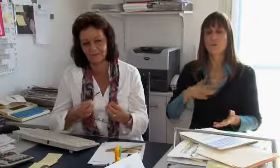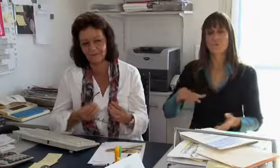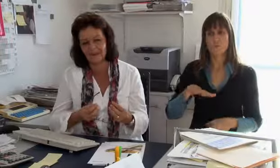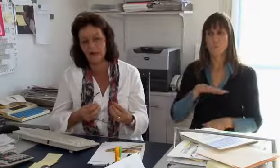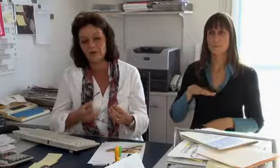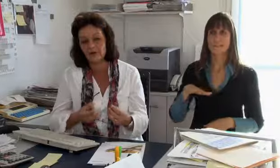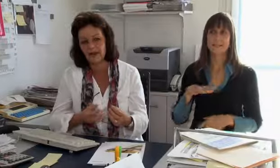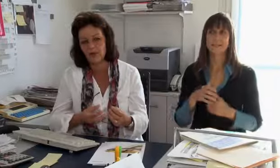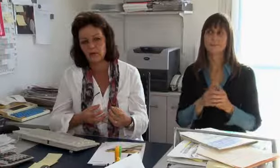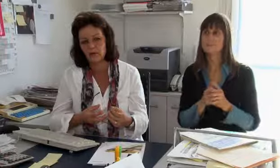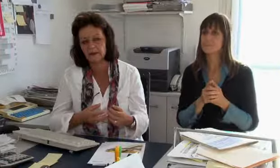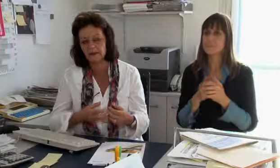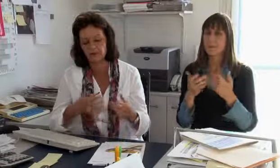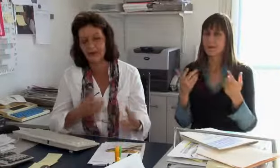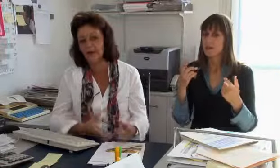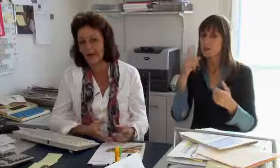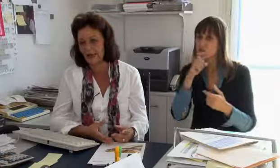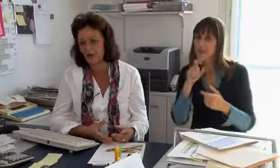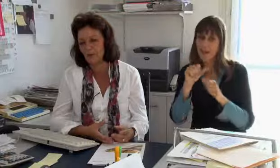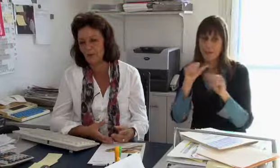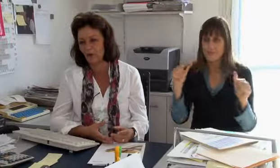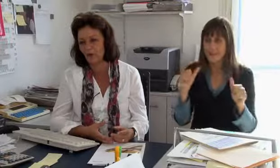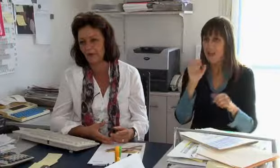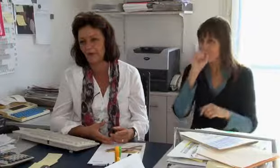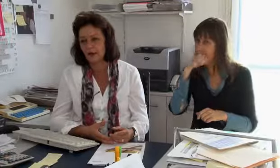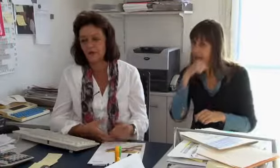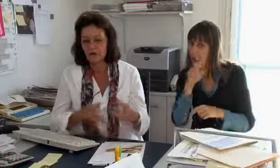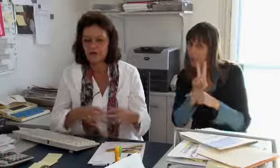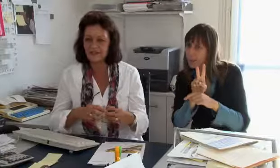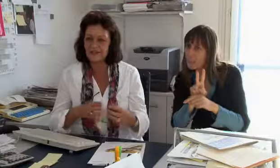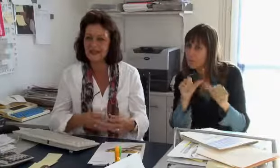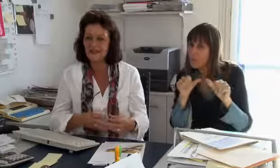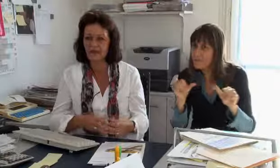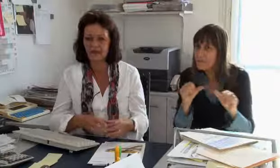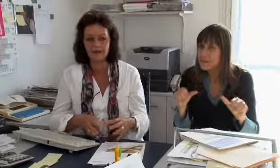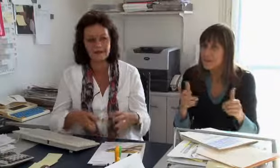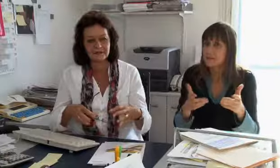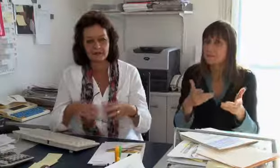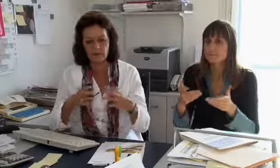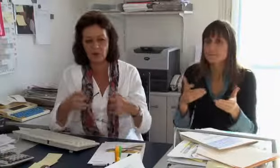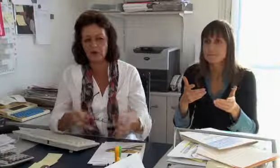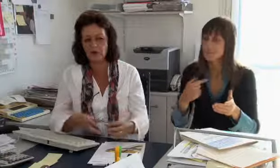… wir könnten die Vertraulichkeit weniger gut überprüfen.